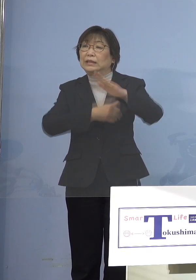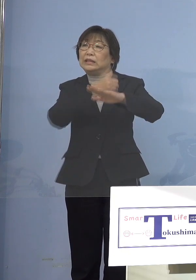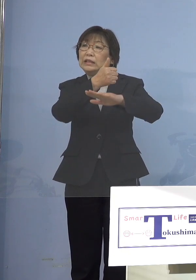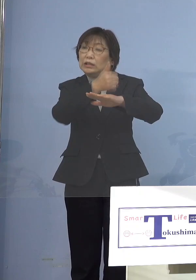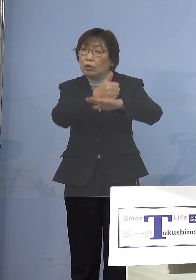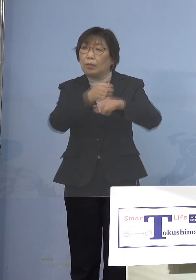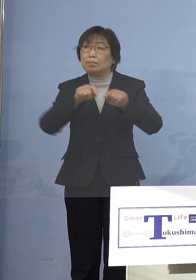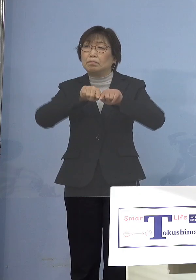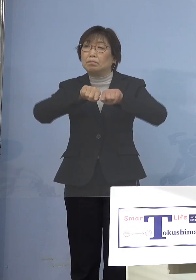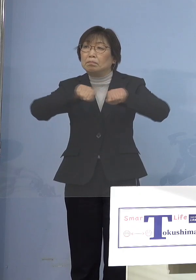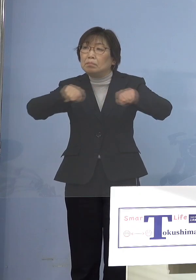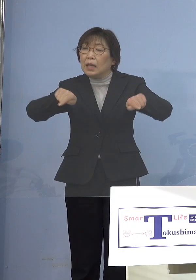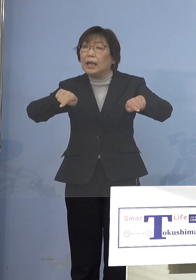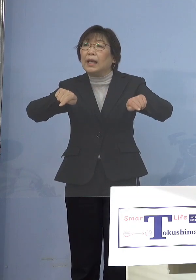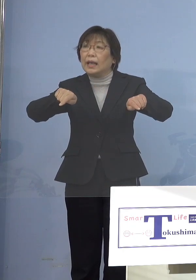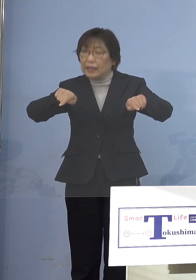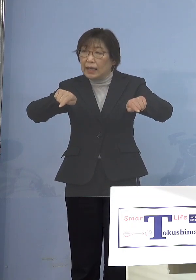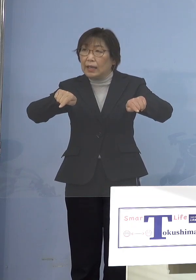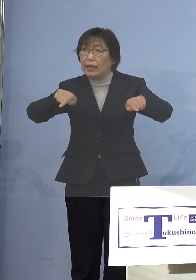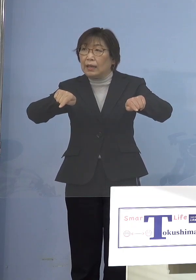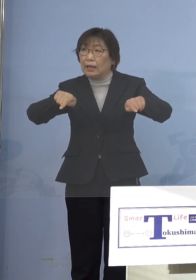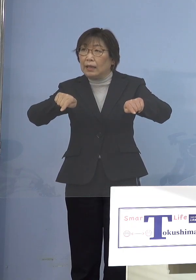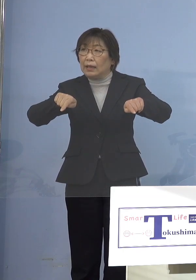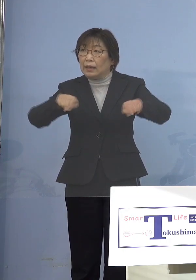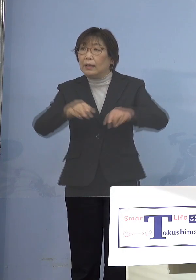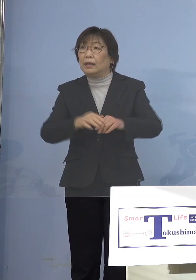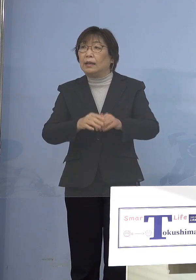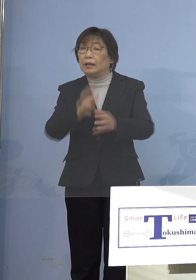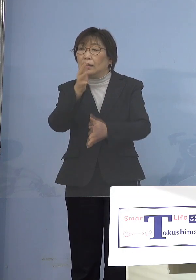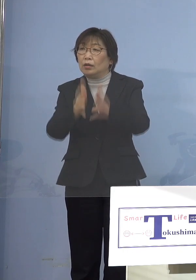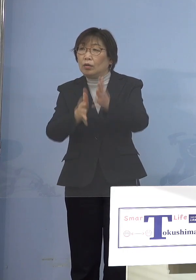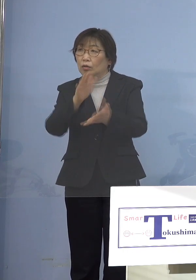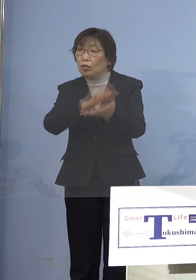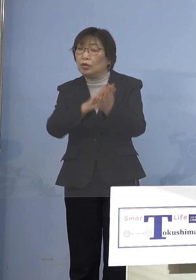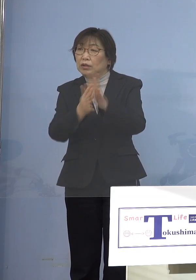例えば「休園して下さい」というのを やることは知事として